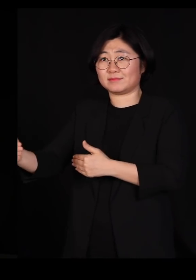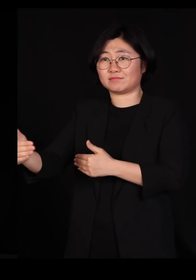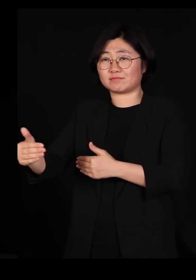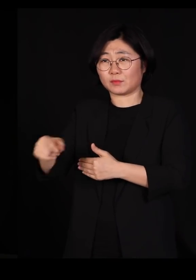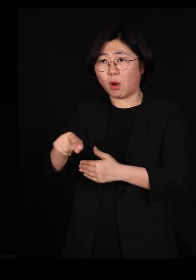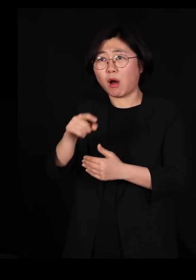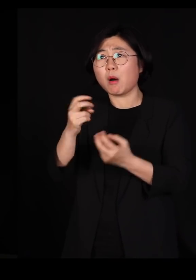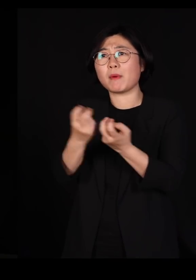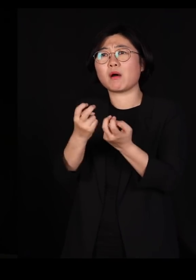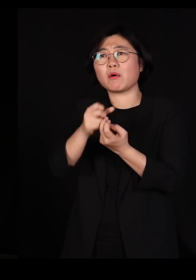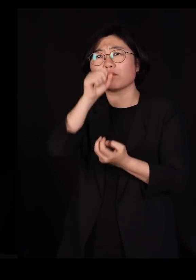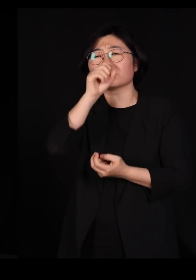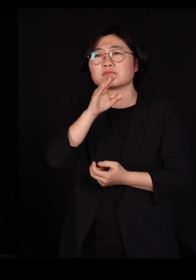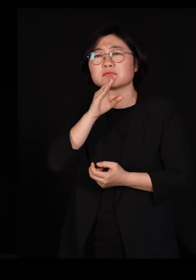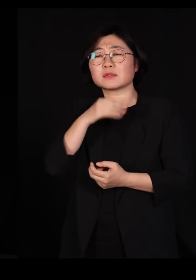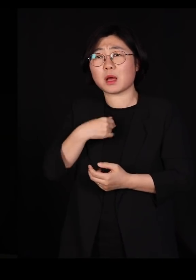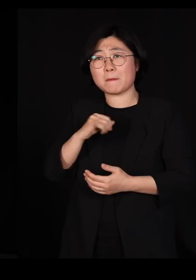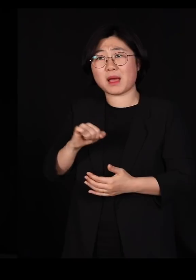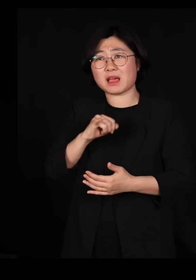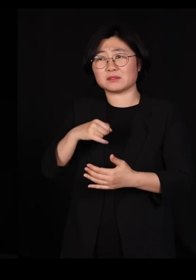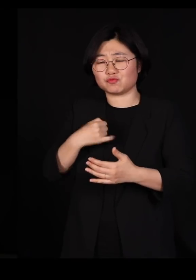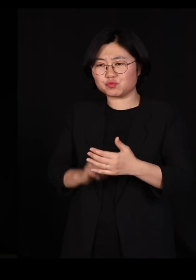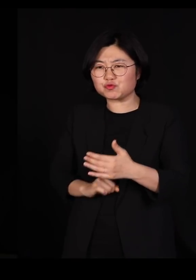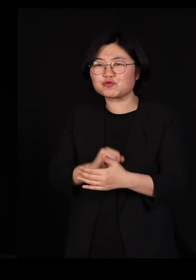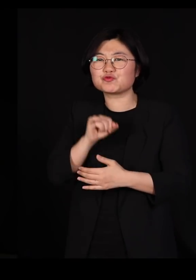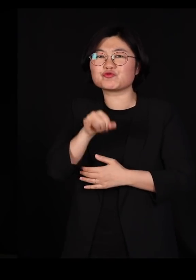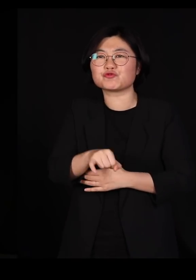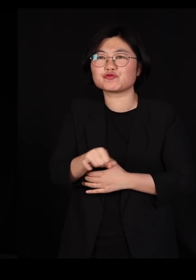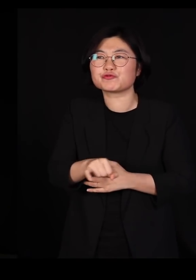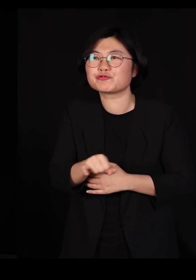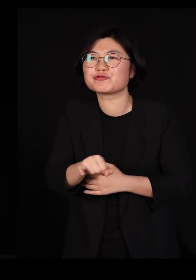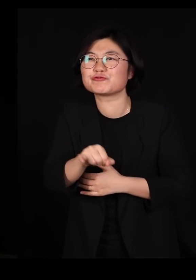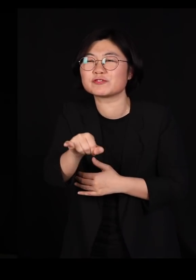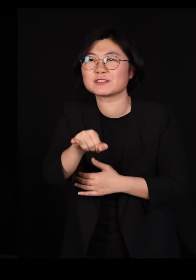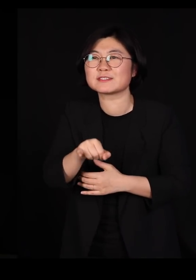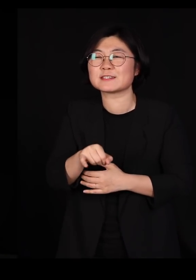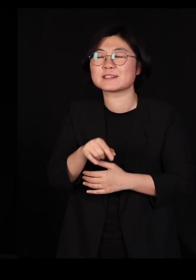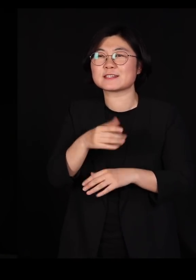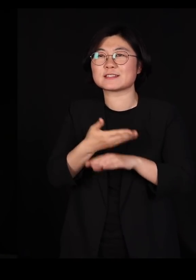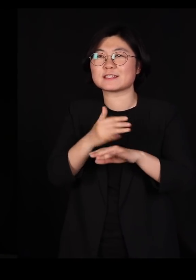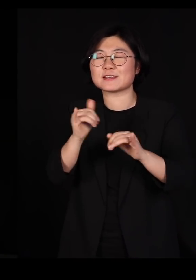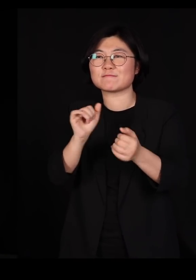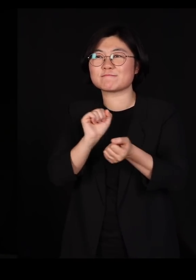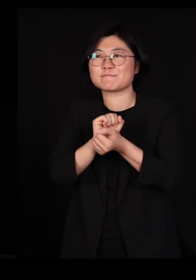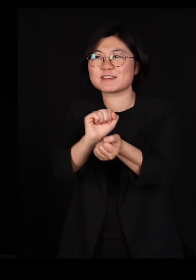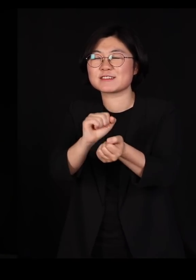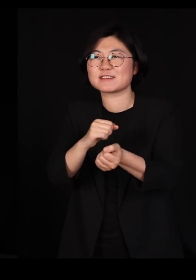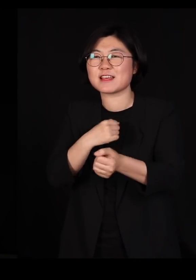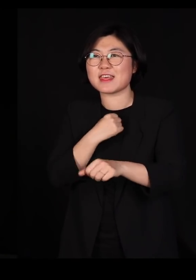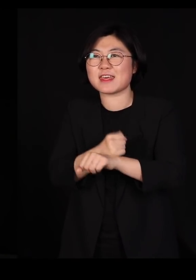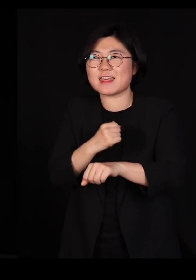바이러스는 제 몸에서 자기가 걸어 나가서 '내가 저 친구를 기어코 감염시키겠다'